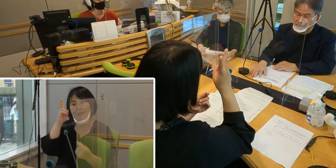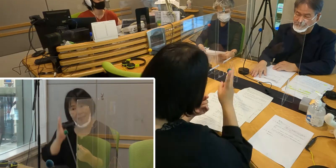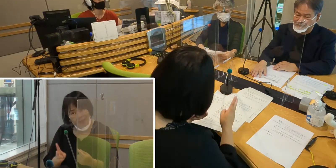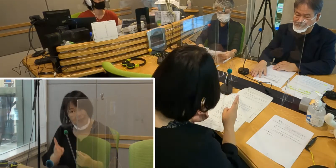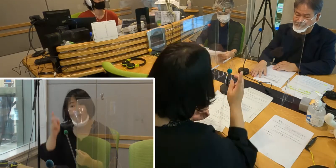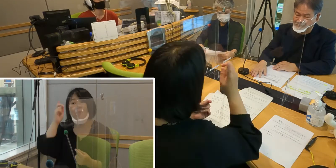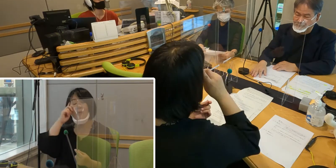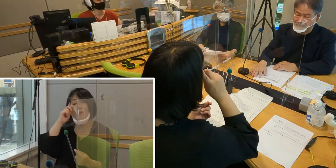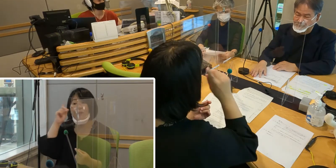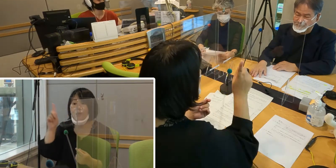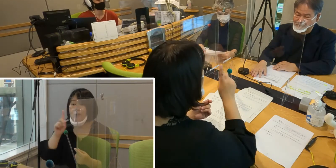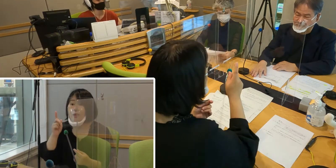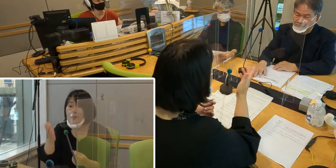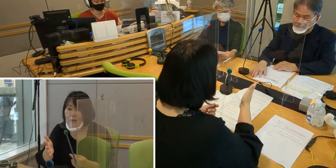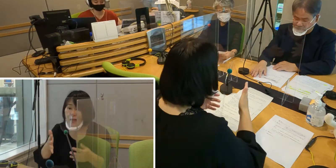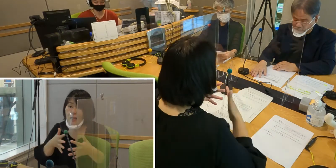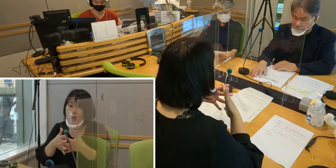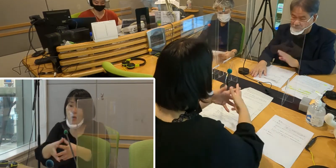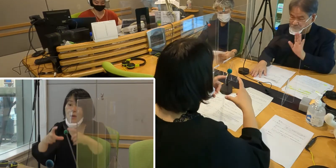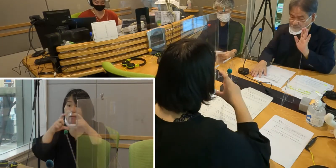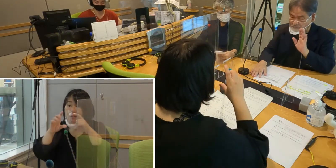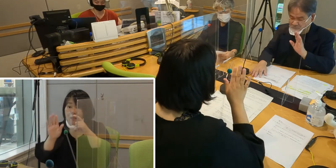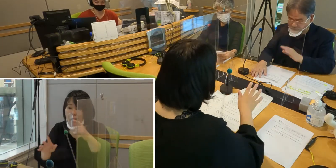森田さんいかがですか？